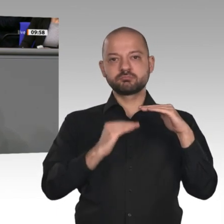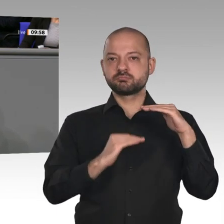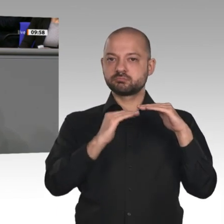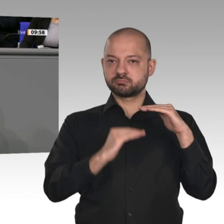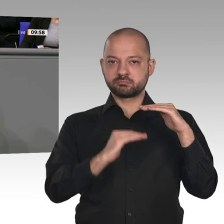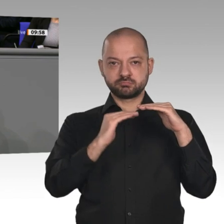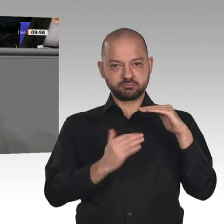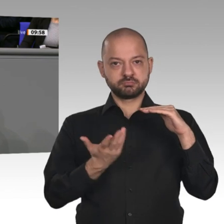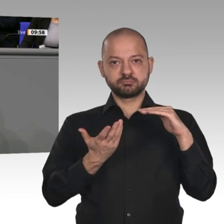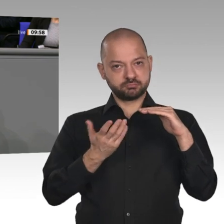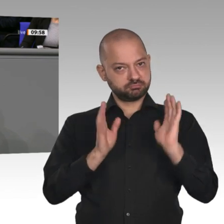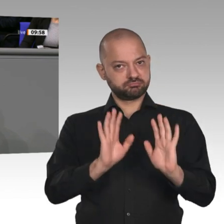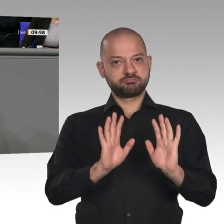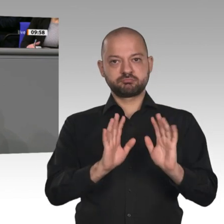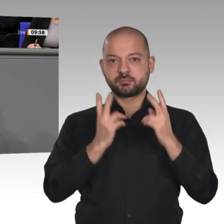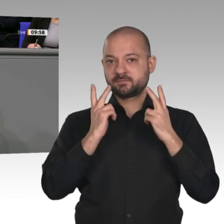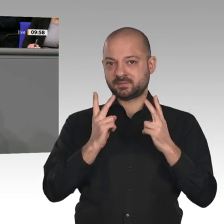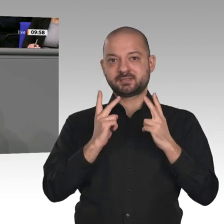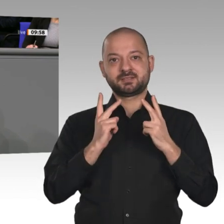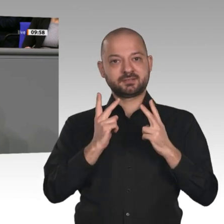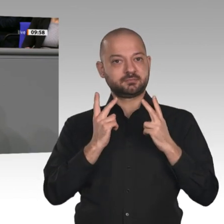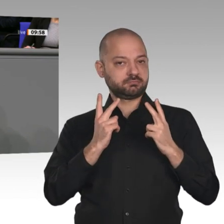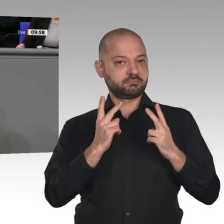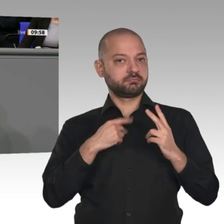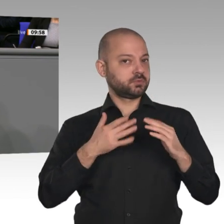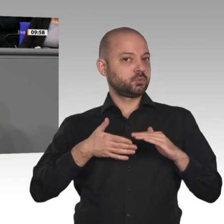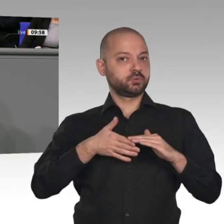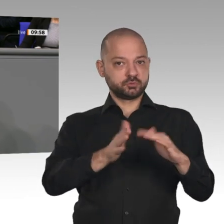nur nachdrücklich unterstützen; denn das war der Grund - das war ja das